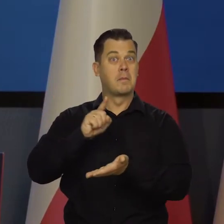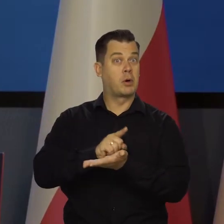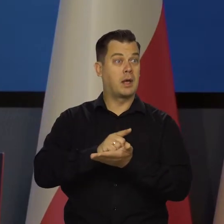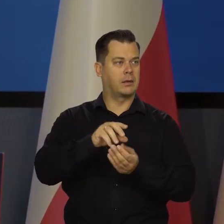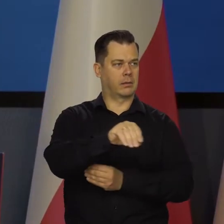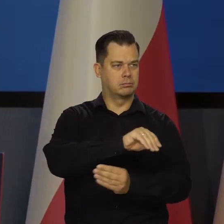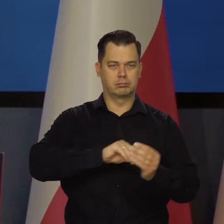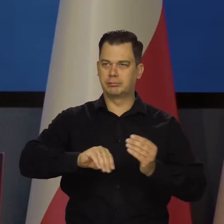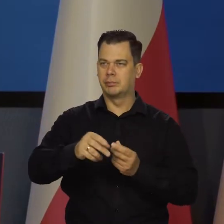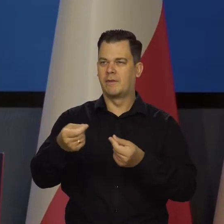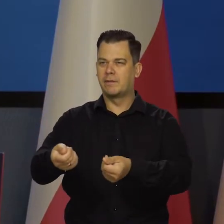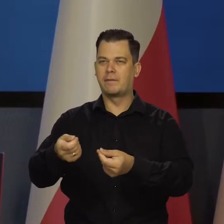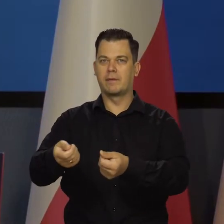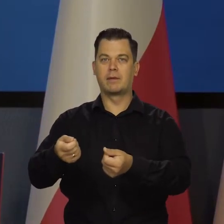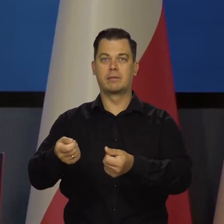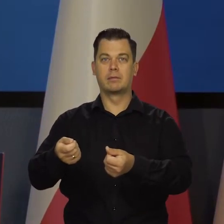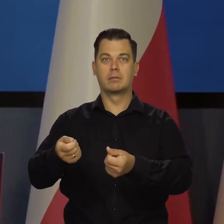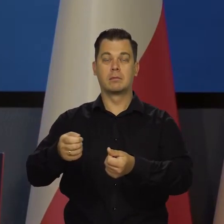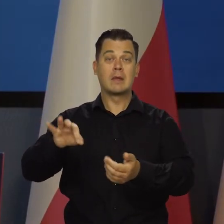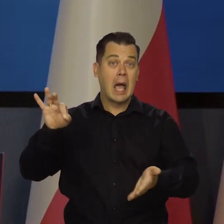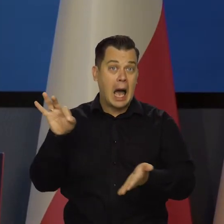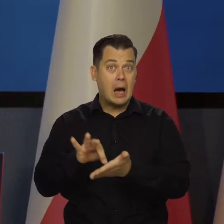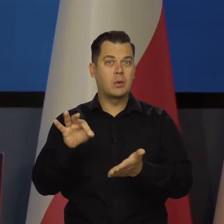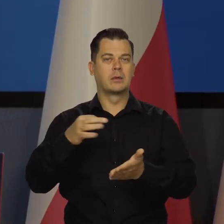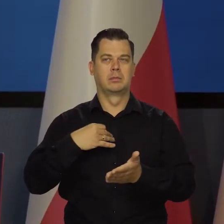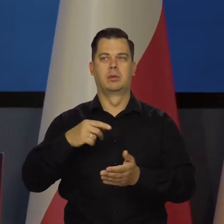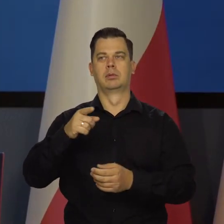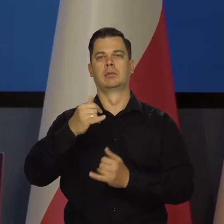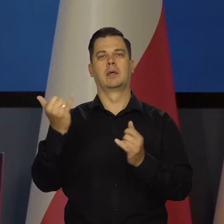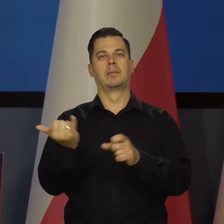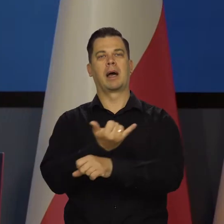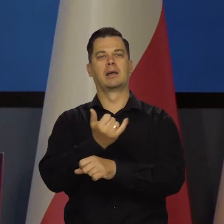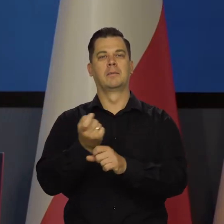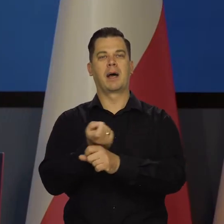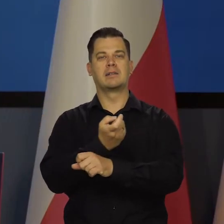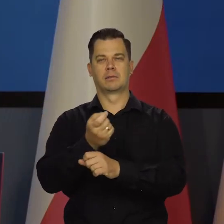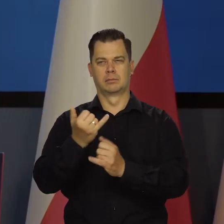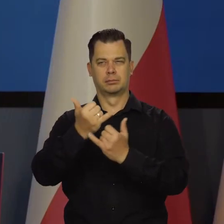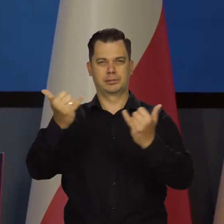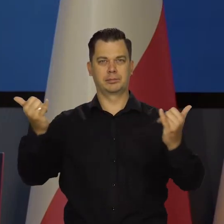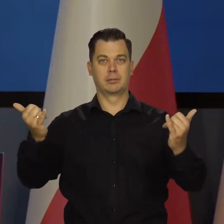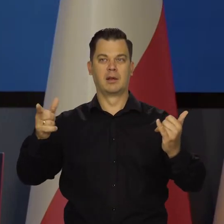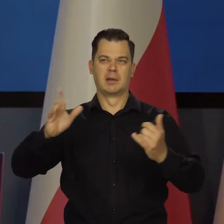Jakby w tym momencie kraje ościenne utrupiły tą Rzeczpospolitą,